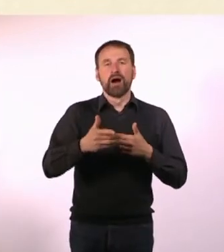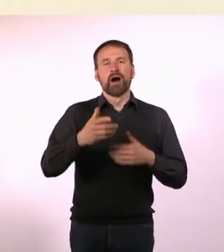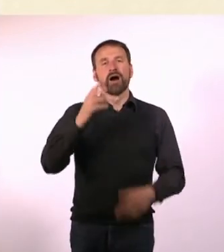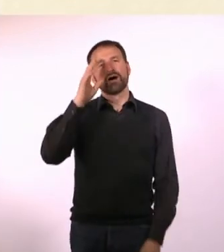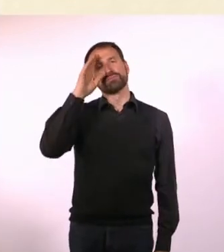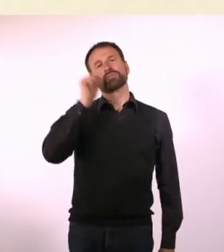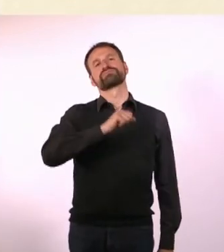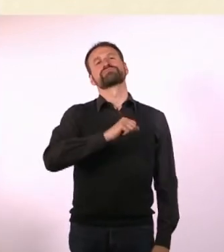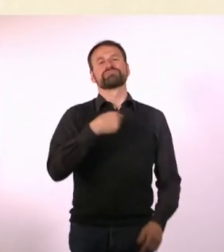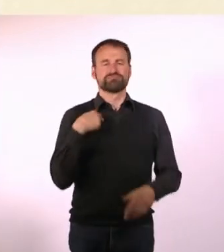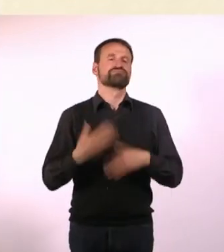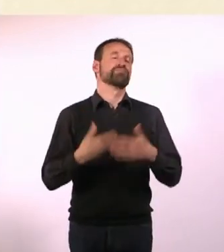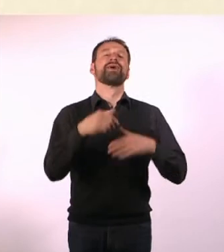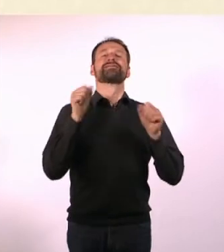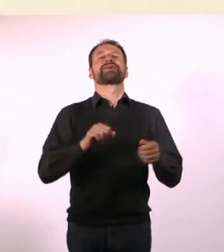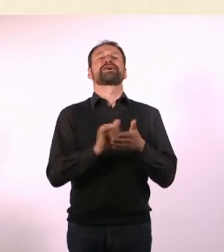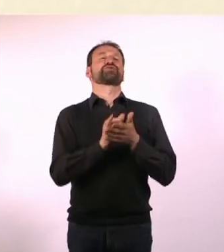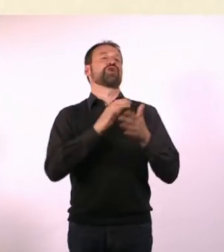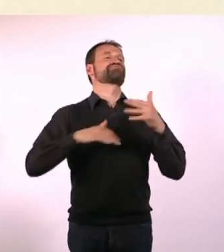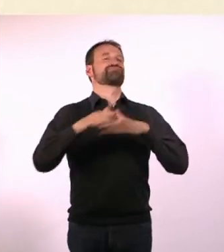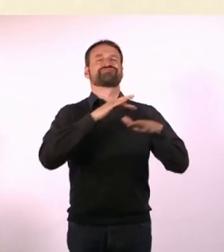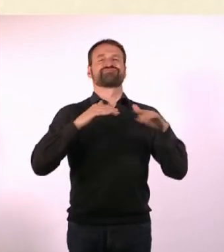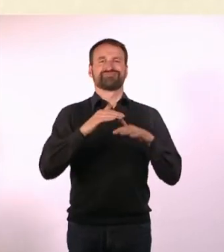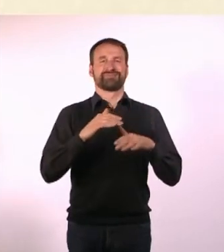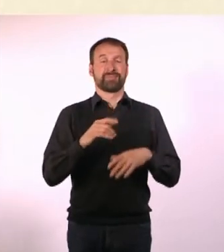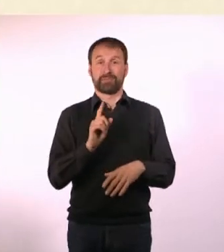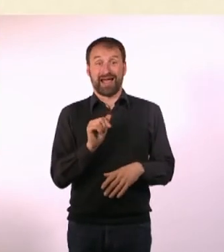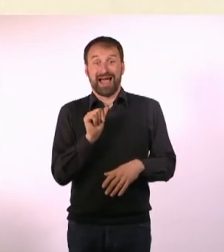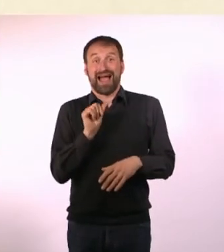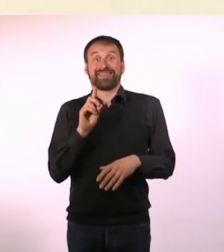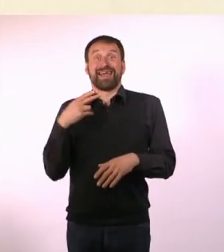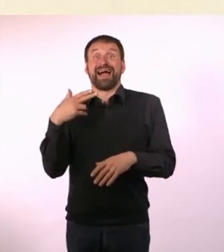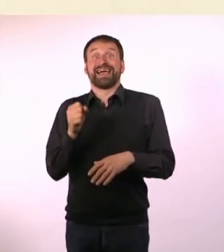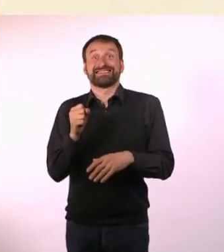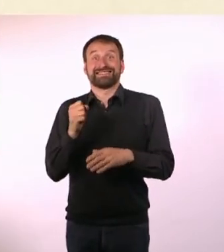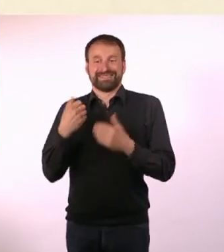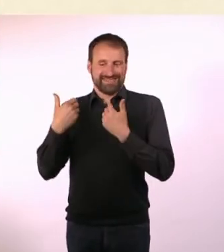in New York bewegen, weil ich dann wusste, ich kann das machen. Aber ADHS-Denise hat das halt nicht interessiert.